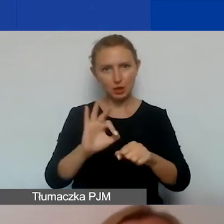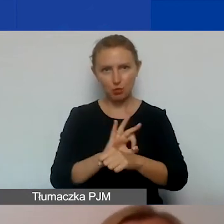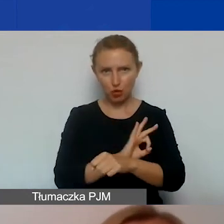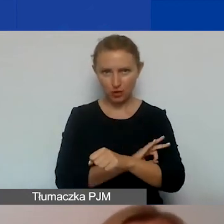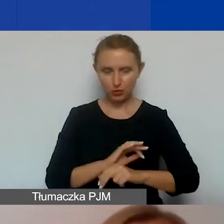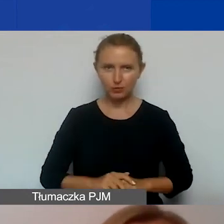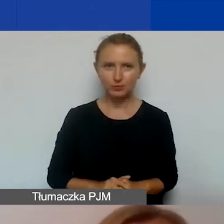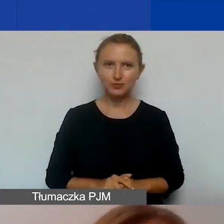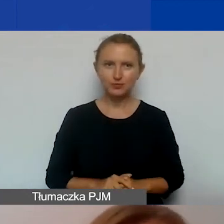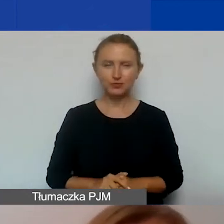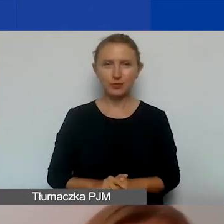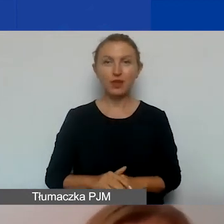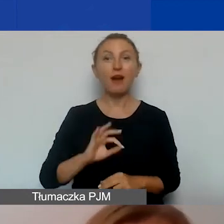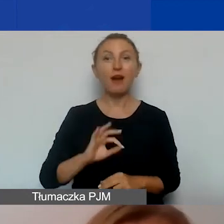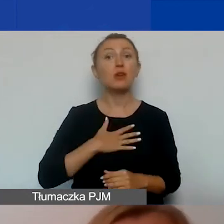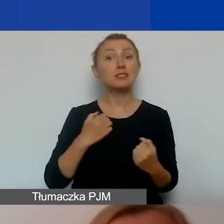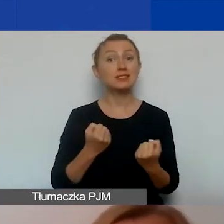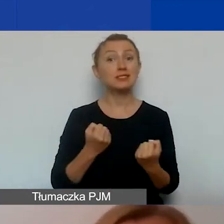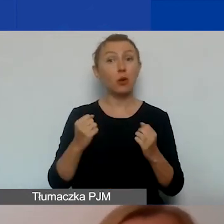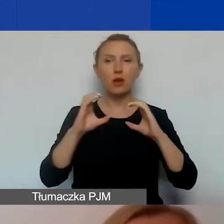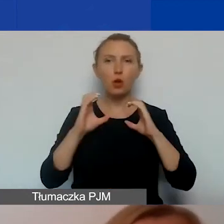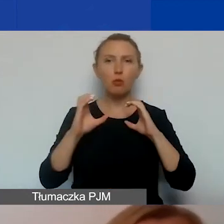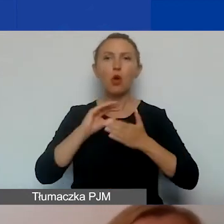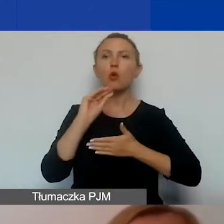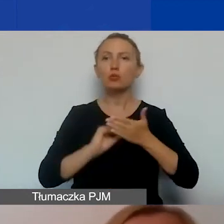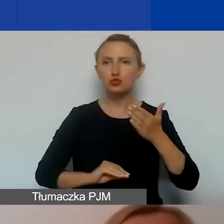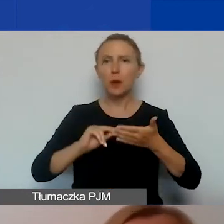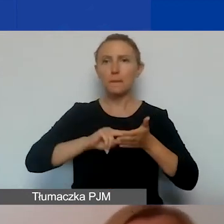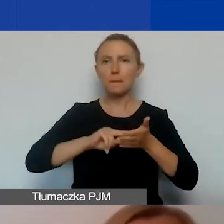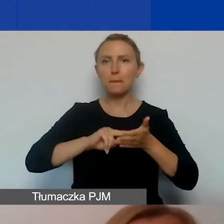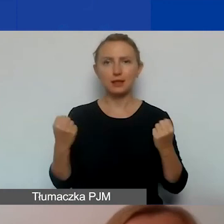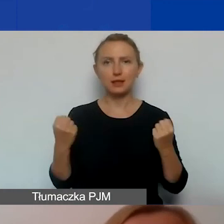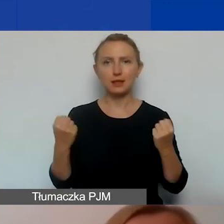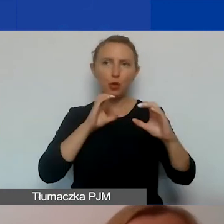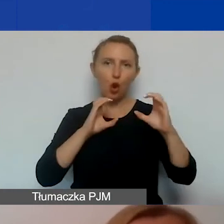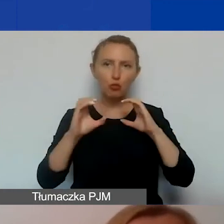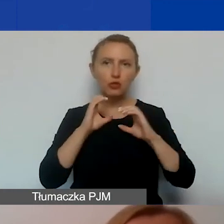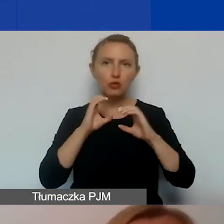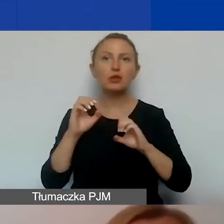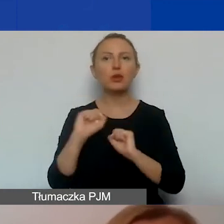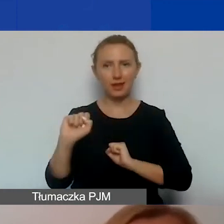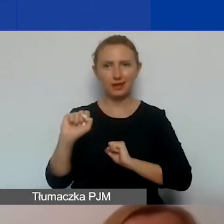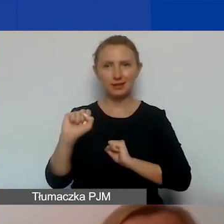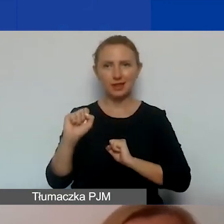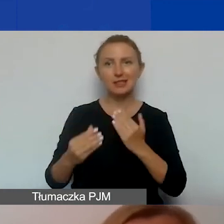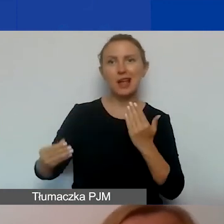Swoje działania komunikacyjne opisujecie w planie działań komunikacyjnych, który jest załącznikiem do wniosku.